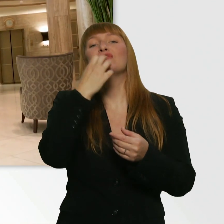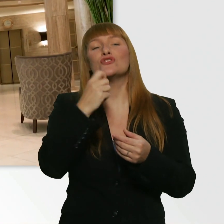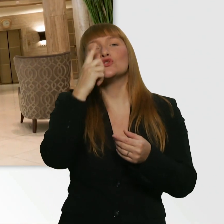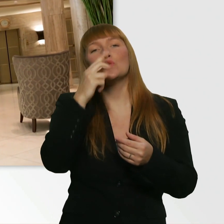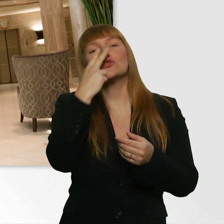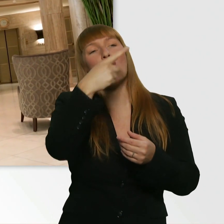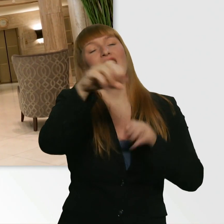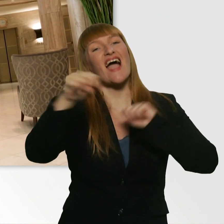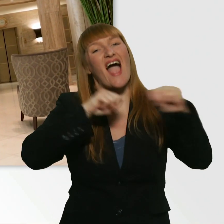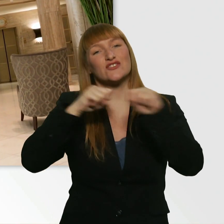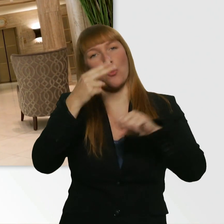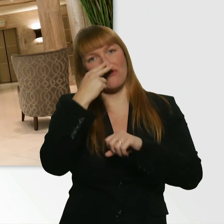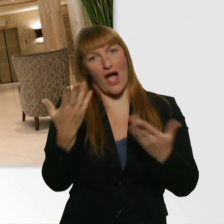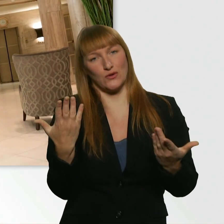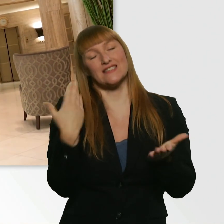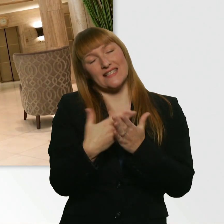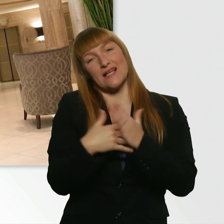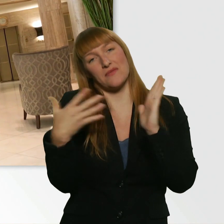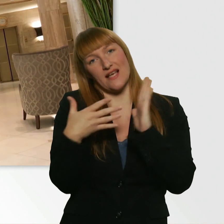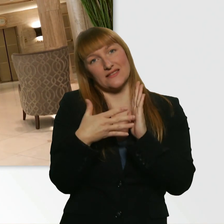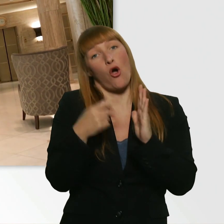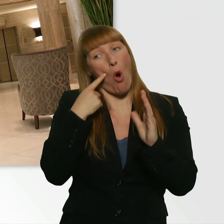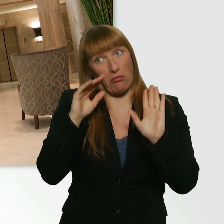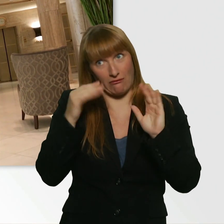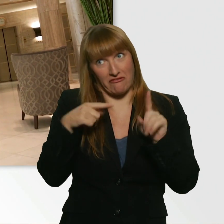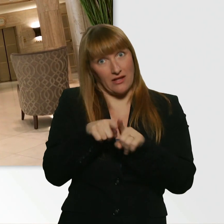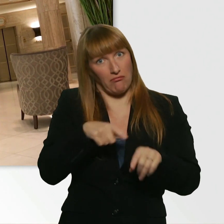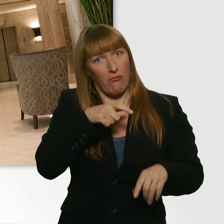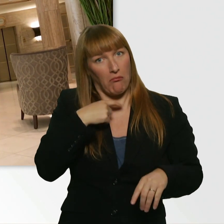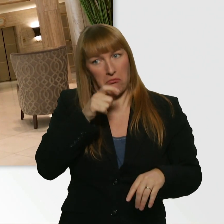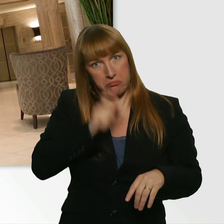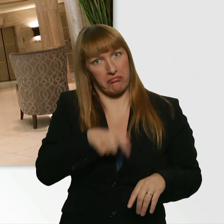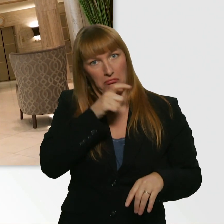Ob ich so dreist sein kann und in einem Hotel nach Wasser fragen kann.